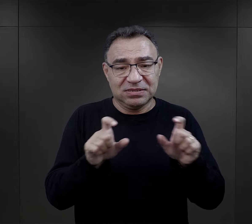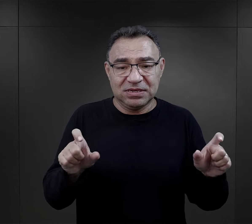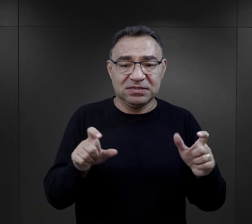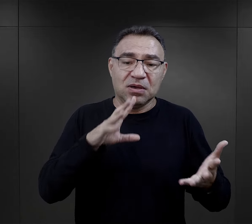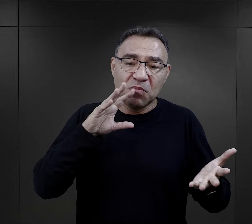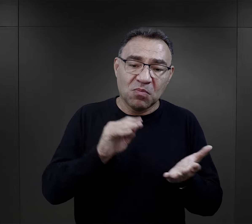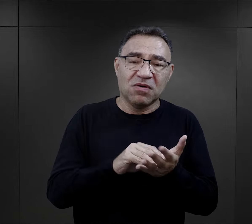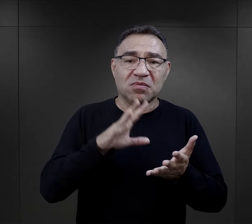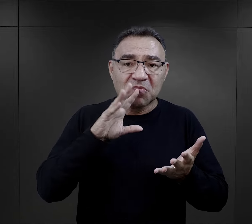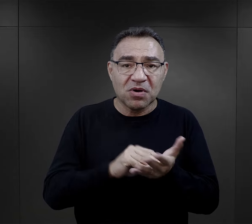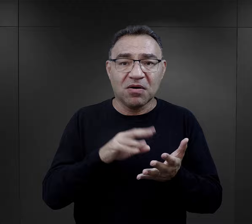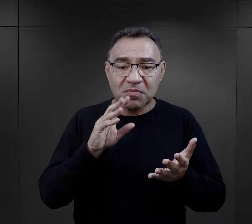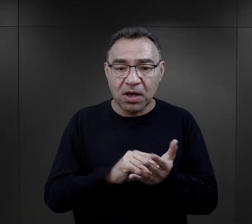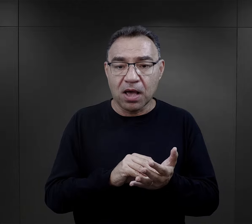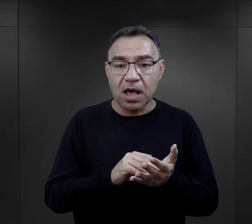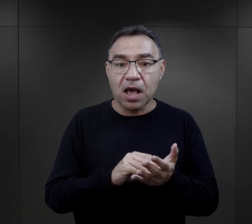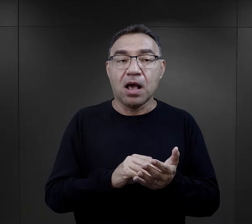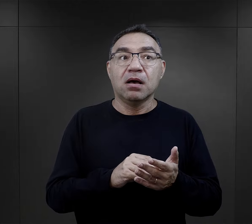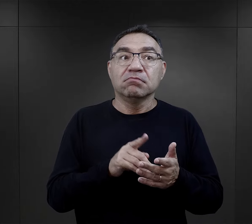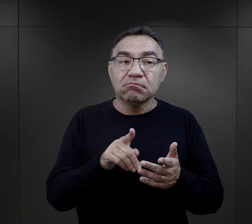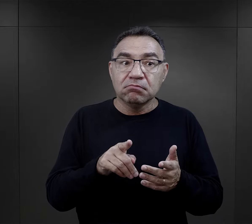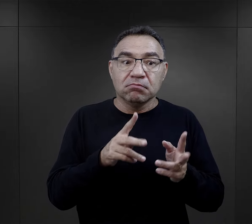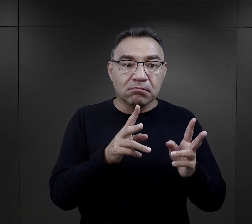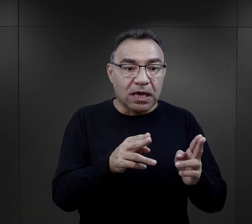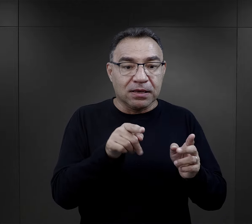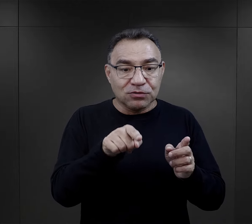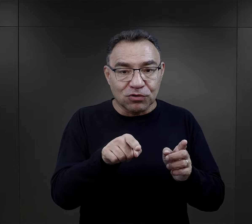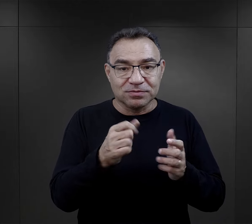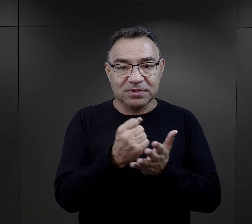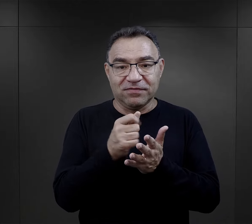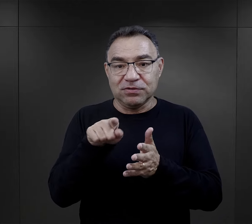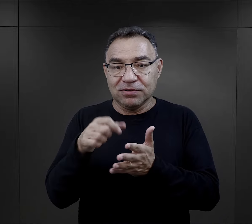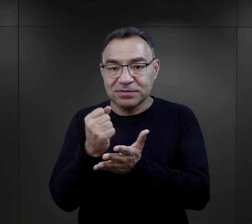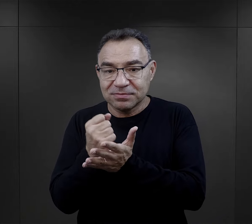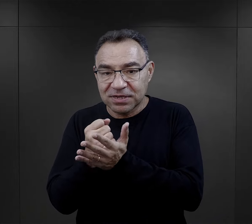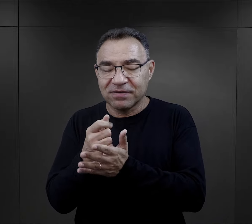jakiś czas, powtarzać się, ale właśnie to był ten element